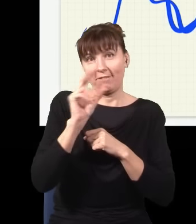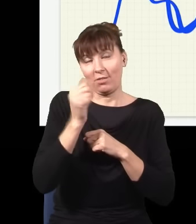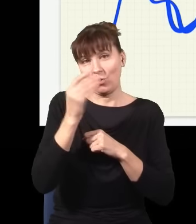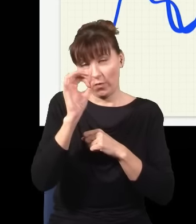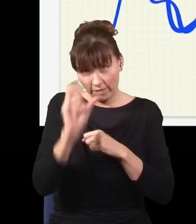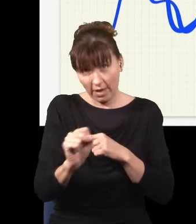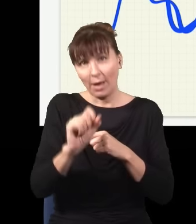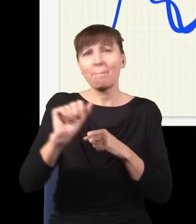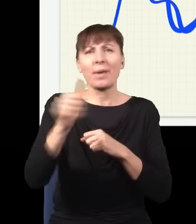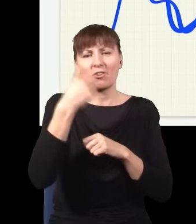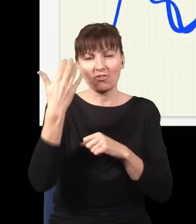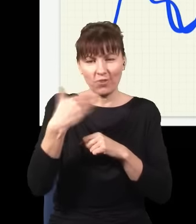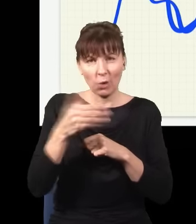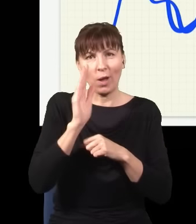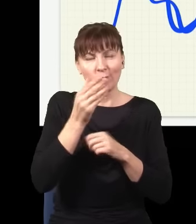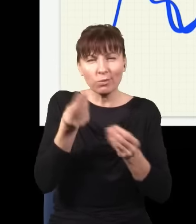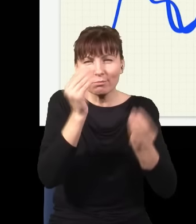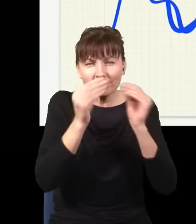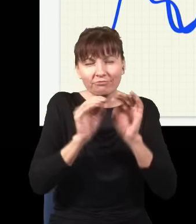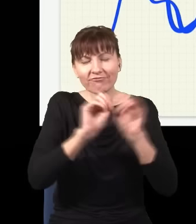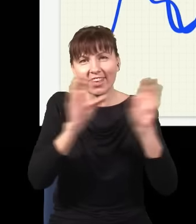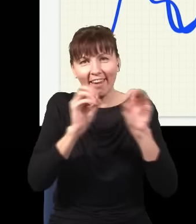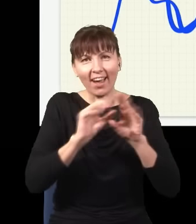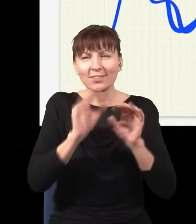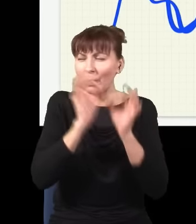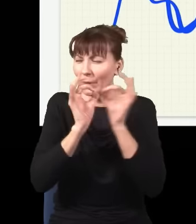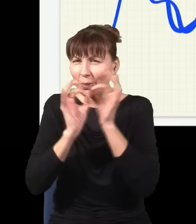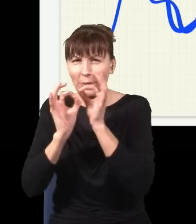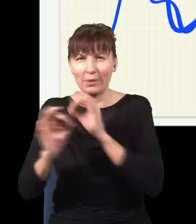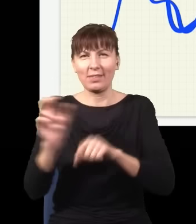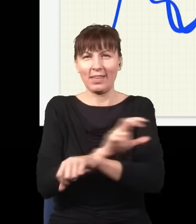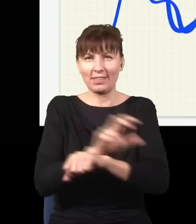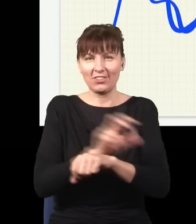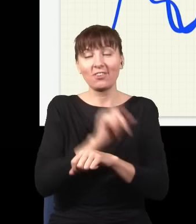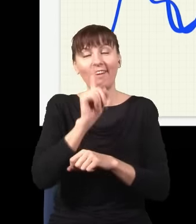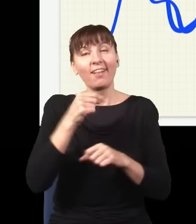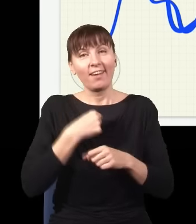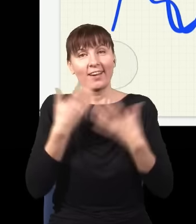mówi się o wszystkich szczegółach technicznych, ale ja bym chciał ten eksperyment trochę popsuć